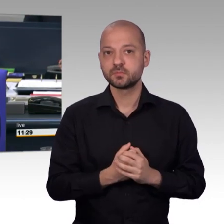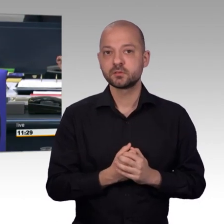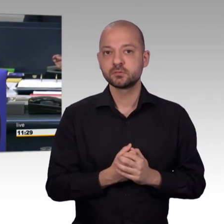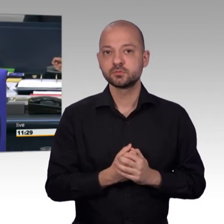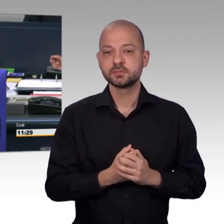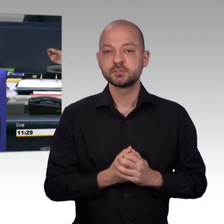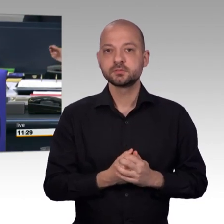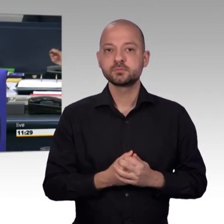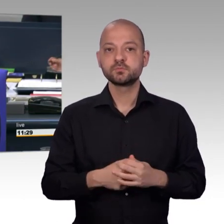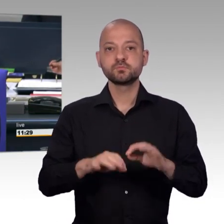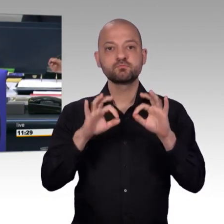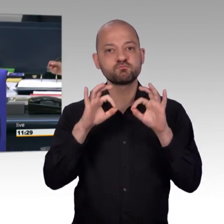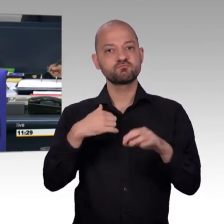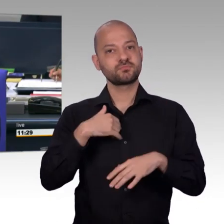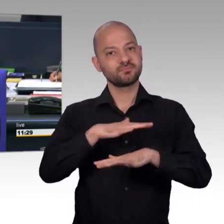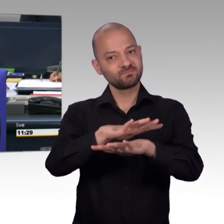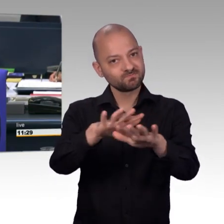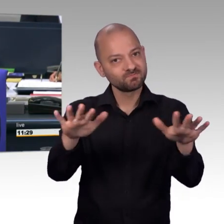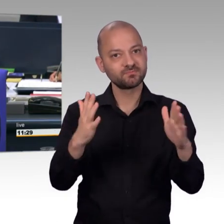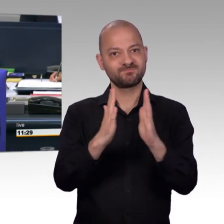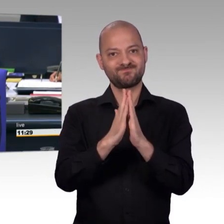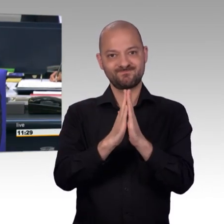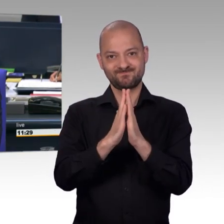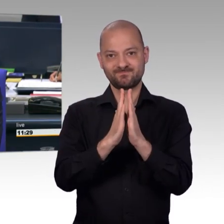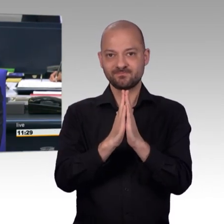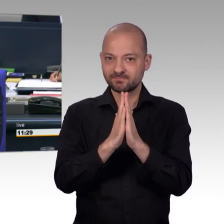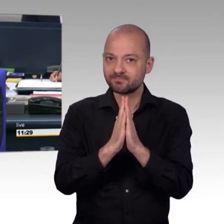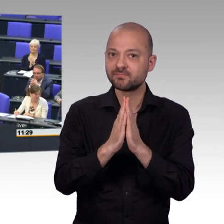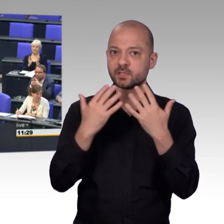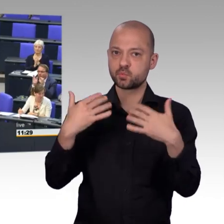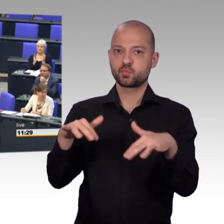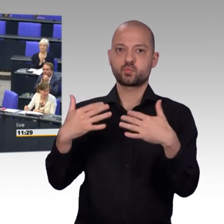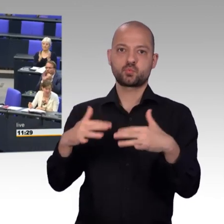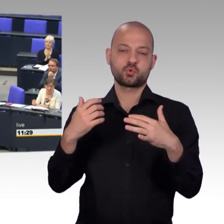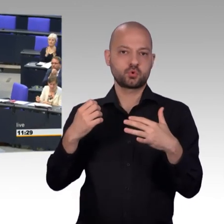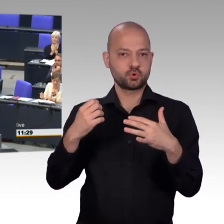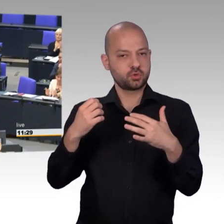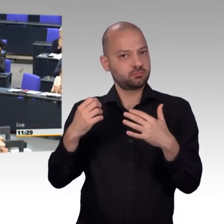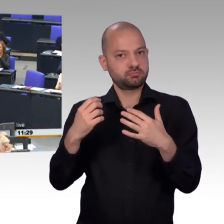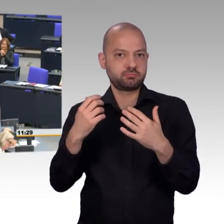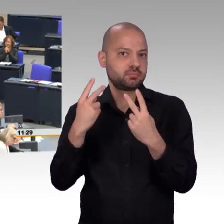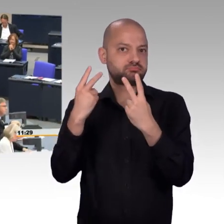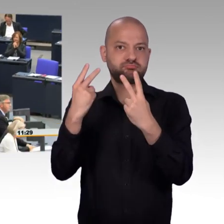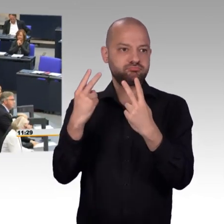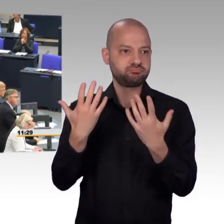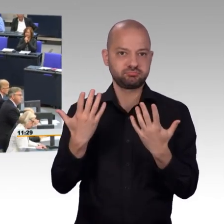Als nächstes erteile ich für die SPD-Fraktion der Kollegin Martina Stamm-Fibich das Wort. [Beifall]